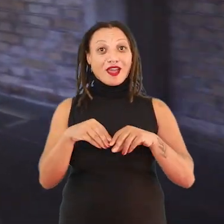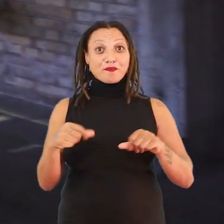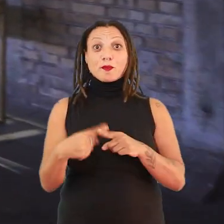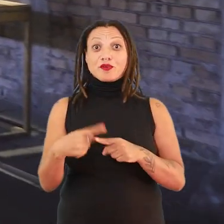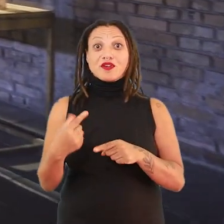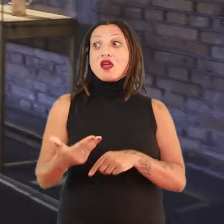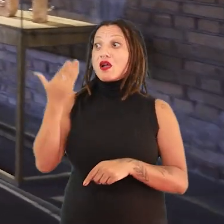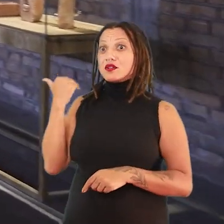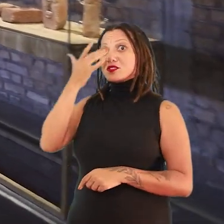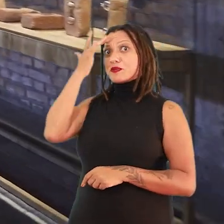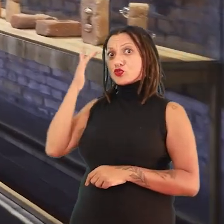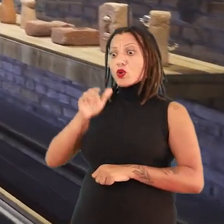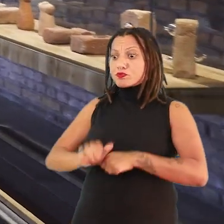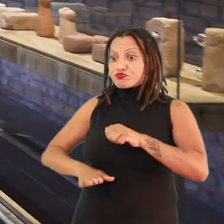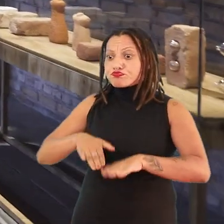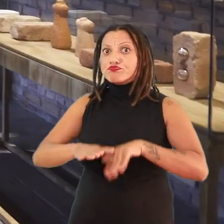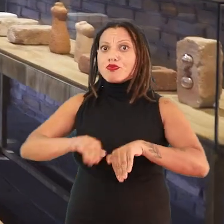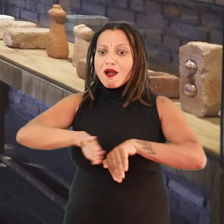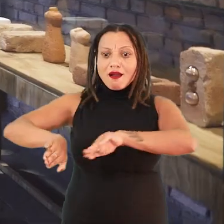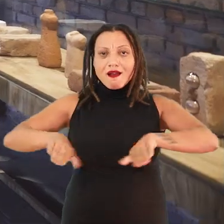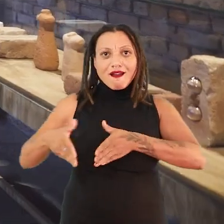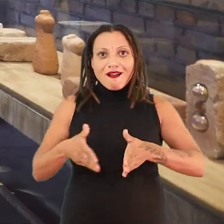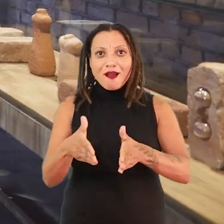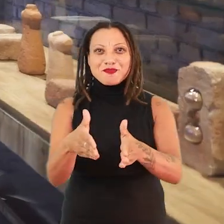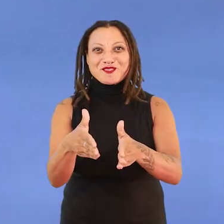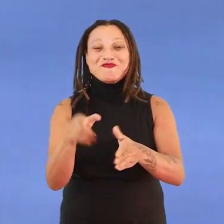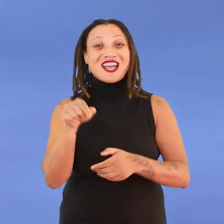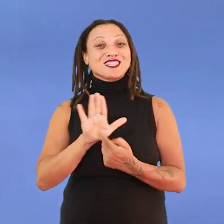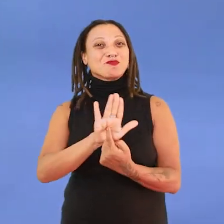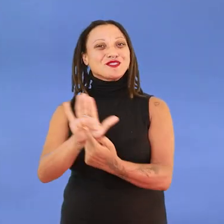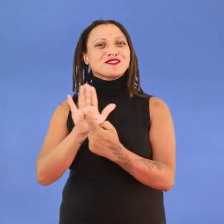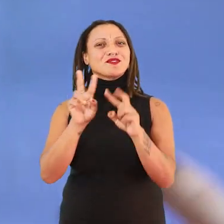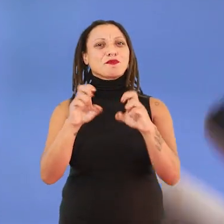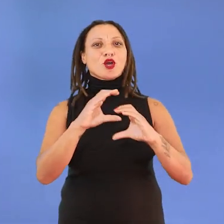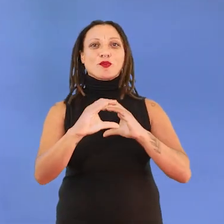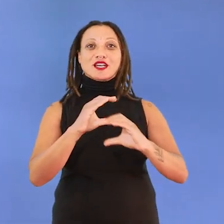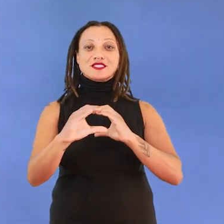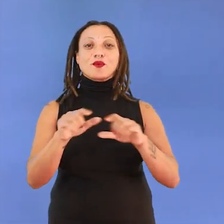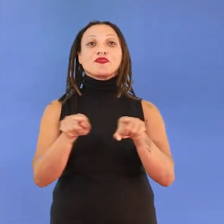anteriormente pisada para abrir um caminho. Eu acho que essa é uma exposição que fala também de comunicações, que fala de pontes,